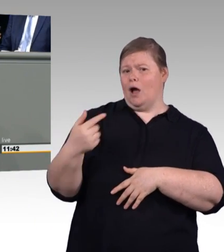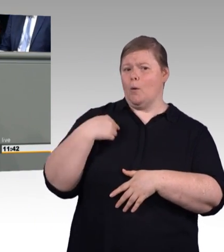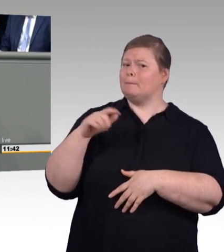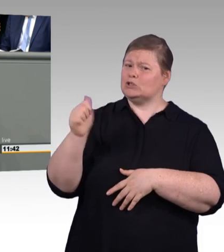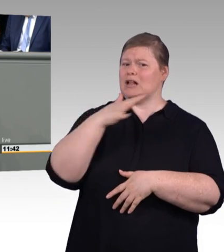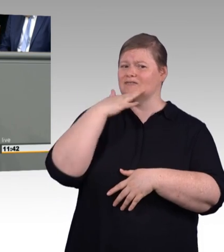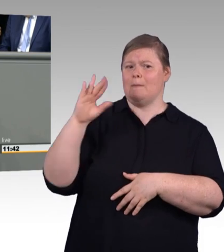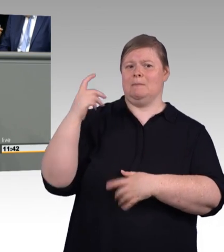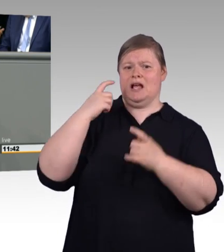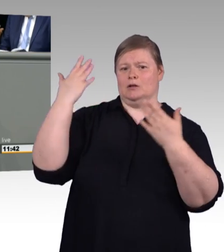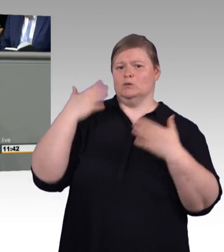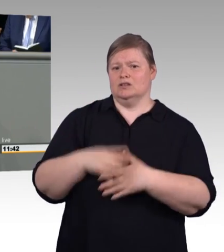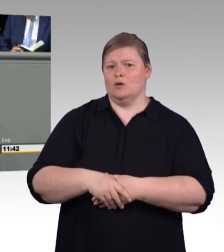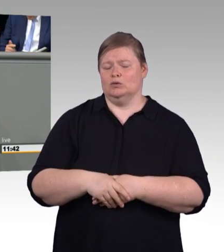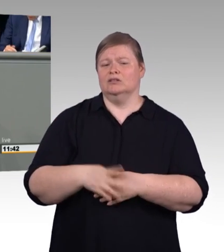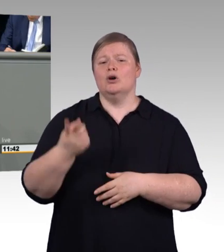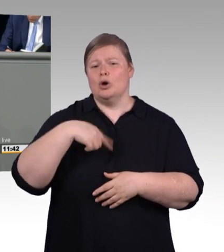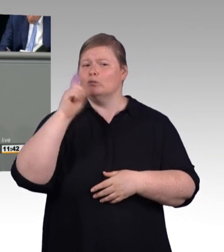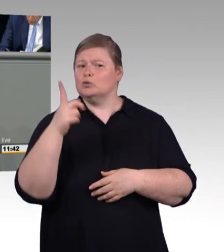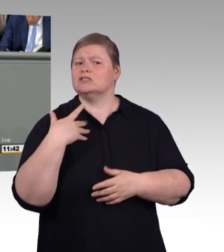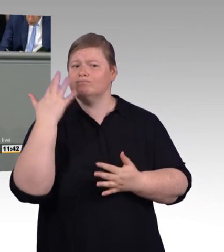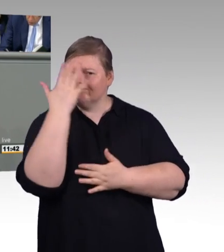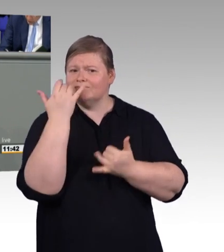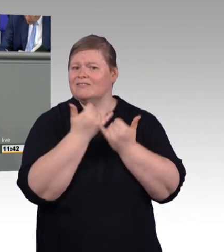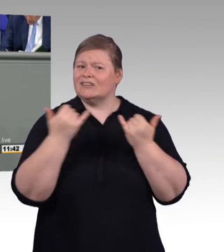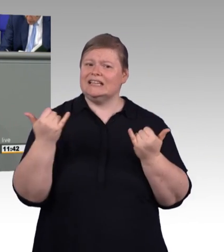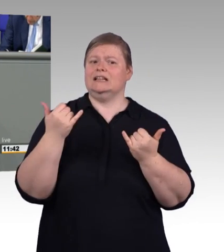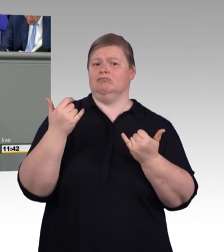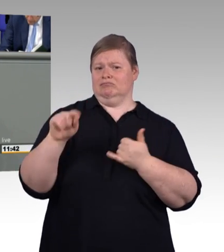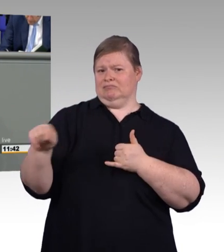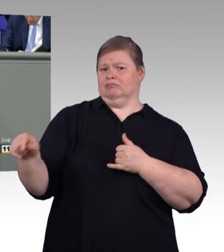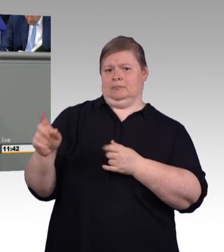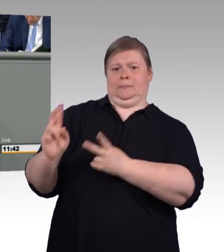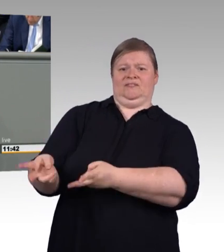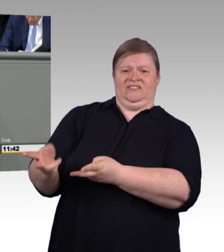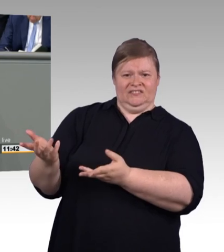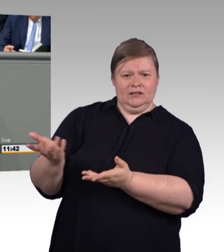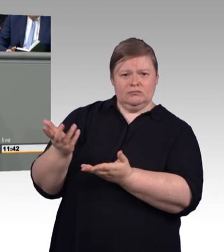Berufsausbildungssystem eingegliedert werden. Der Gesetzentwurf der Bundesregierung greift aber